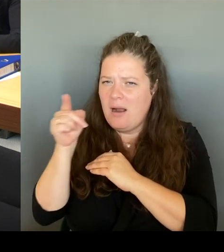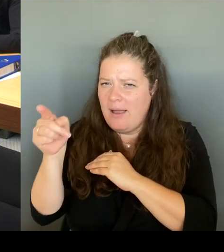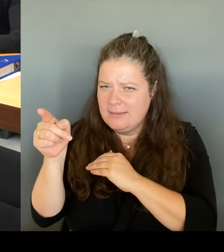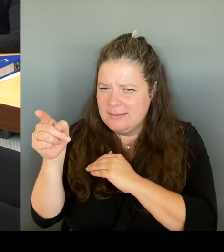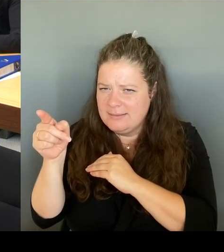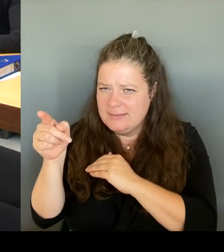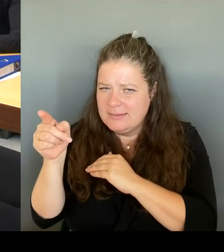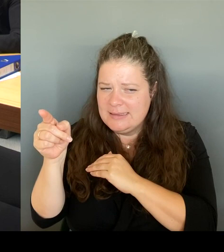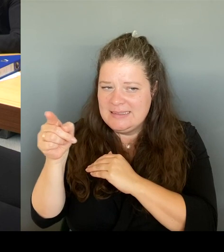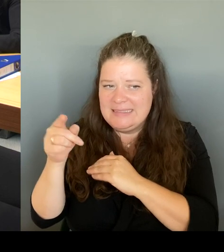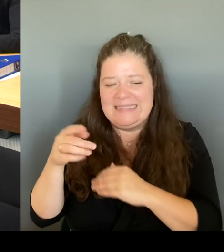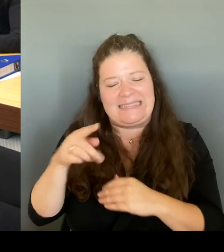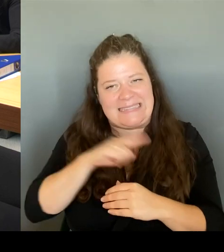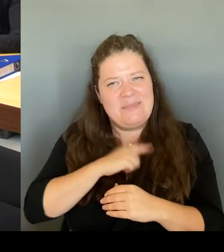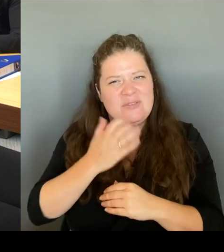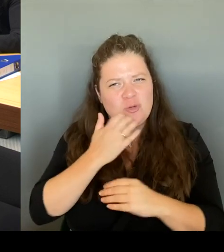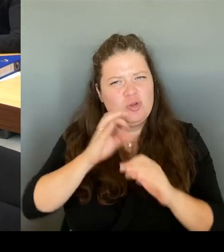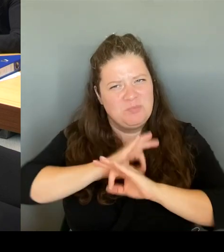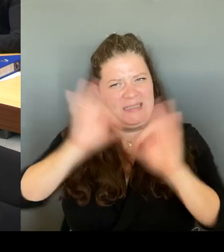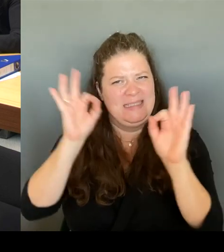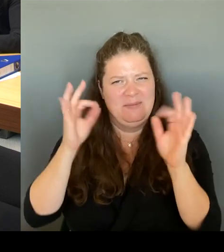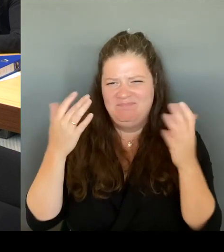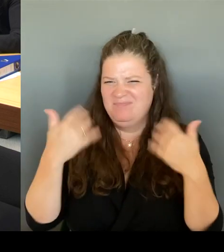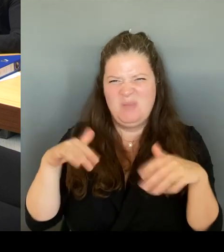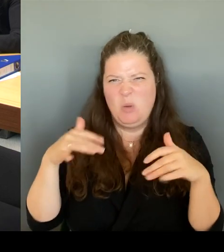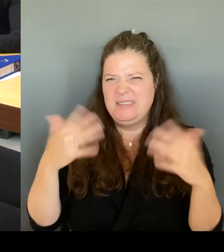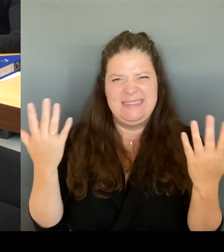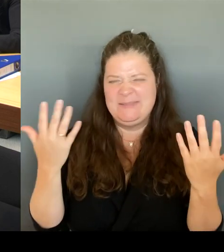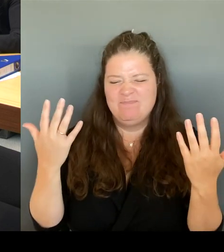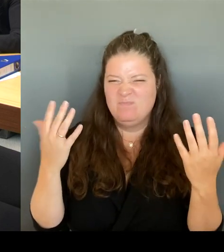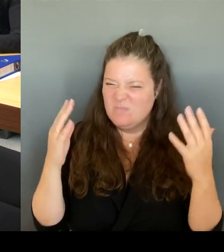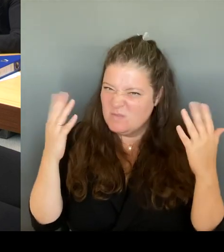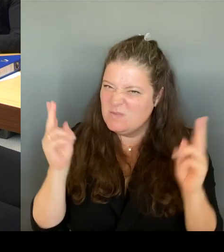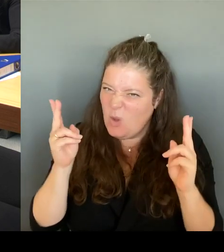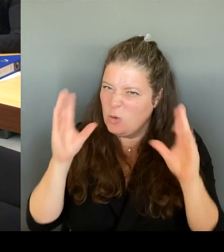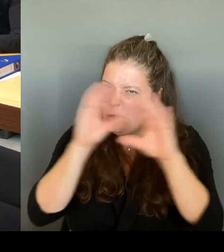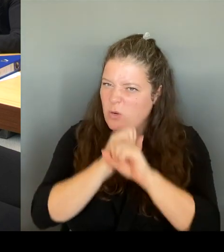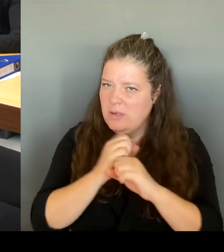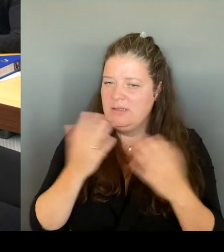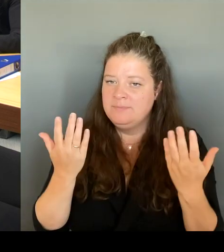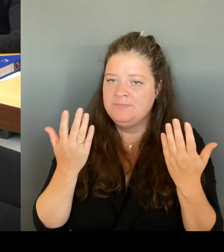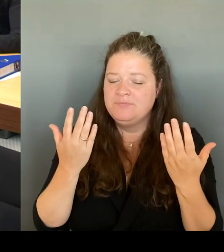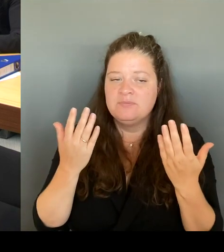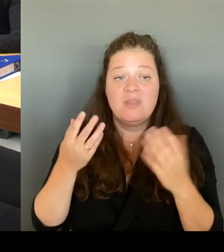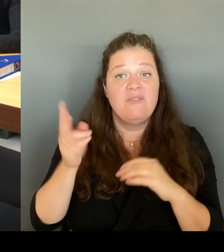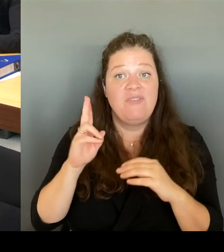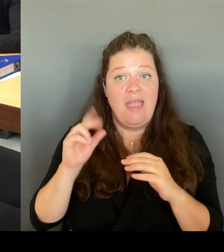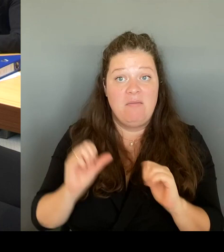auch diejenigen, die dort leben, vorstellen, das müssen wir gemeinsam noch stemmen. Das ist dann aber auch die